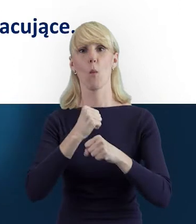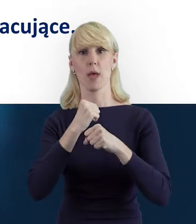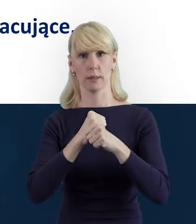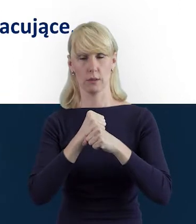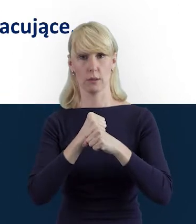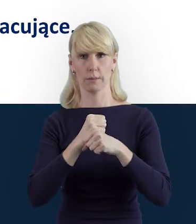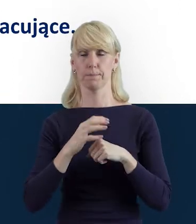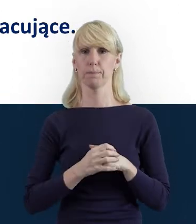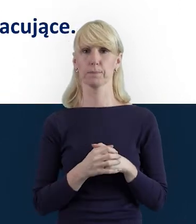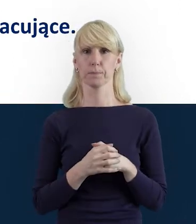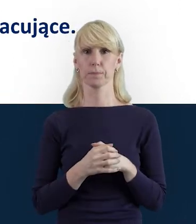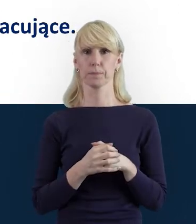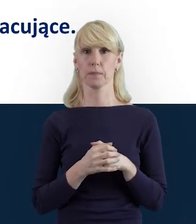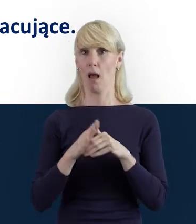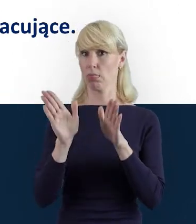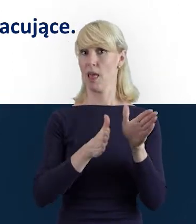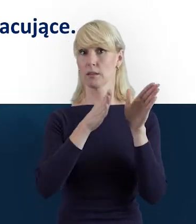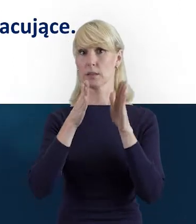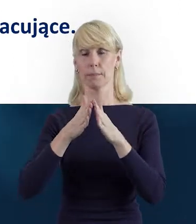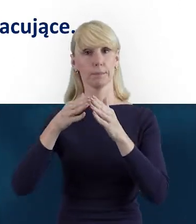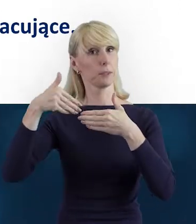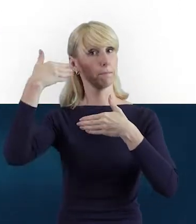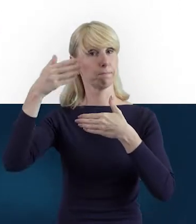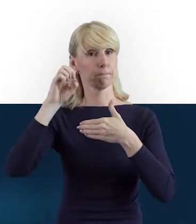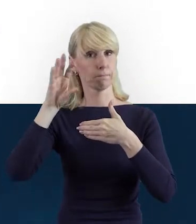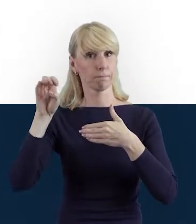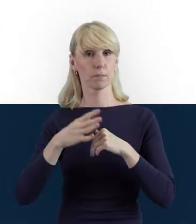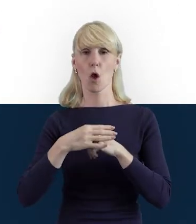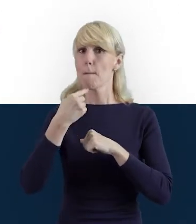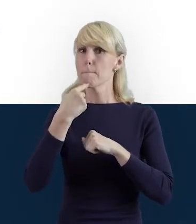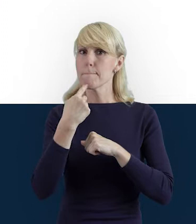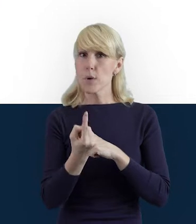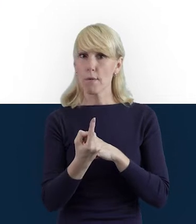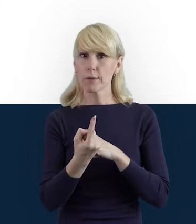W kolejnym slajdzie powiem Państwu,